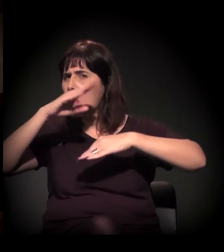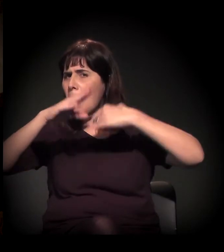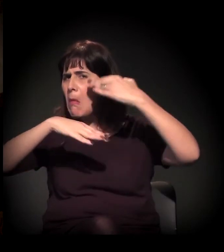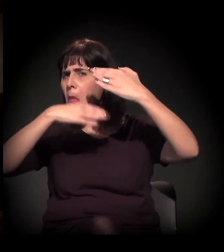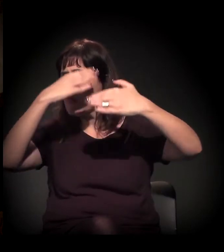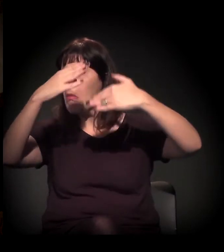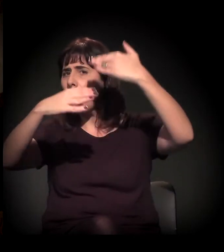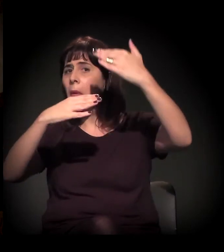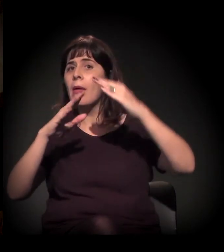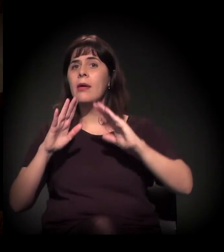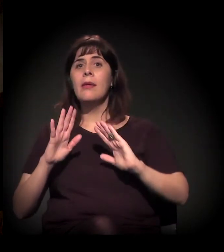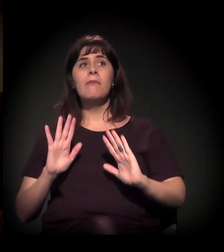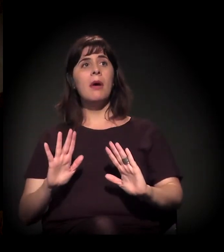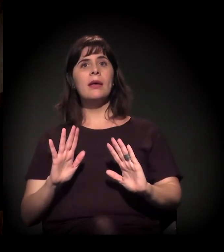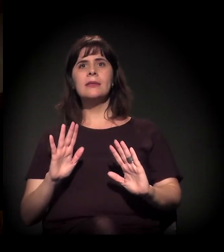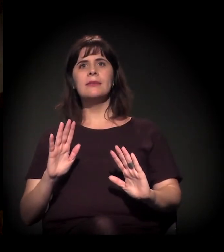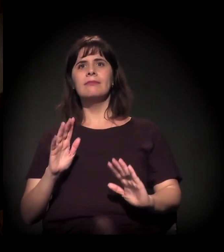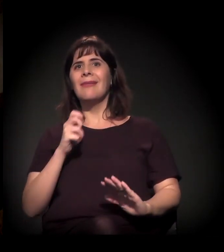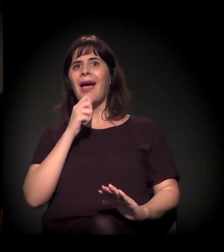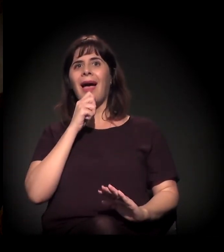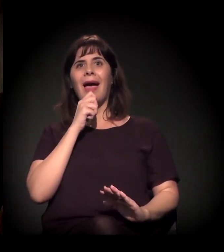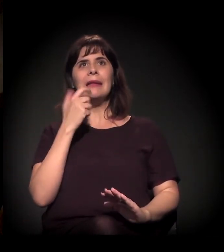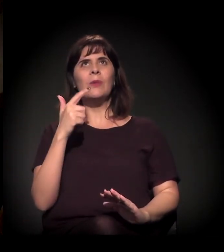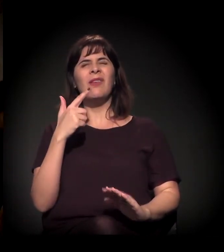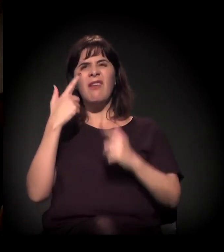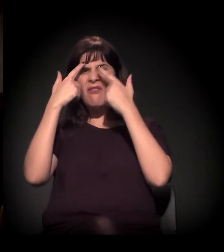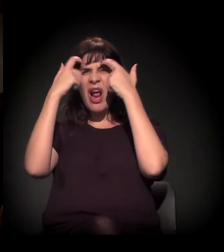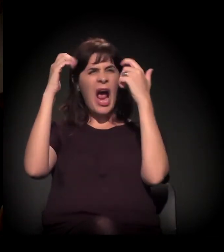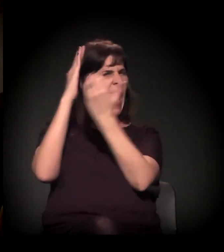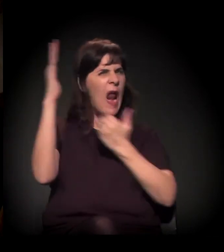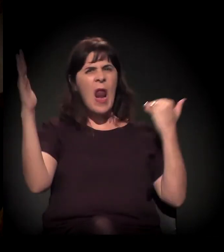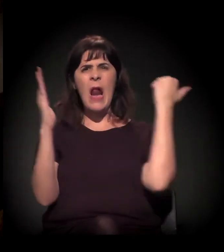mas, como ainda não teve um episódio hiperviolento lá,